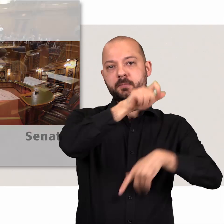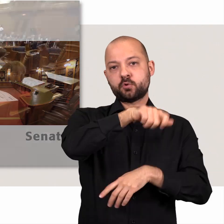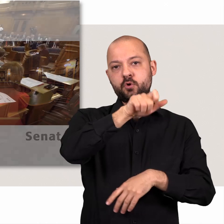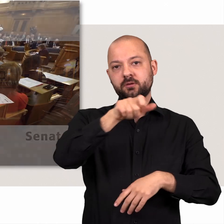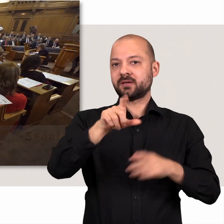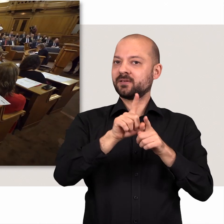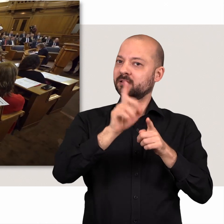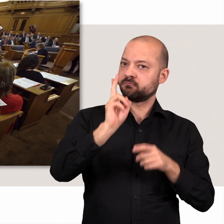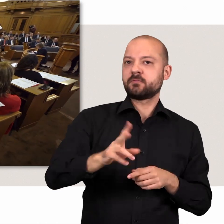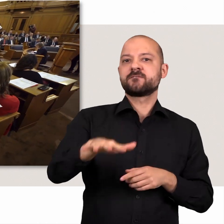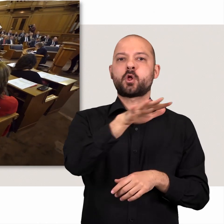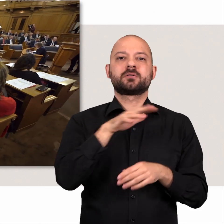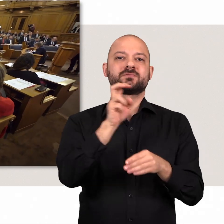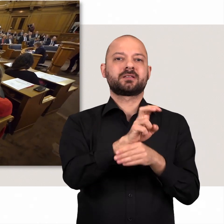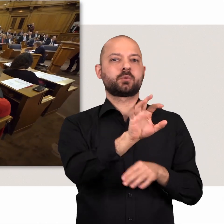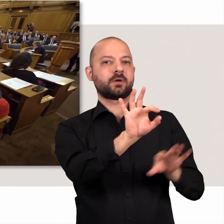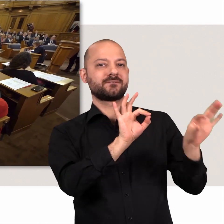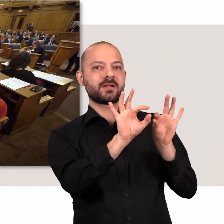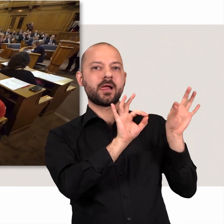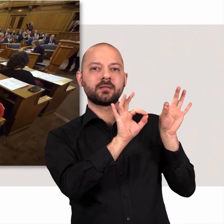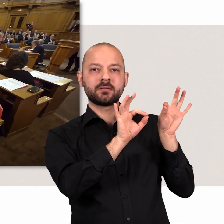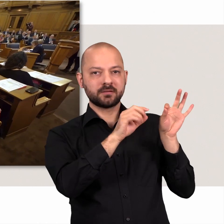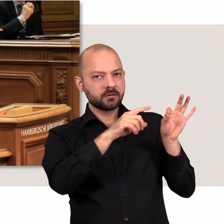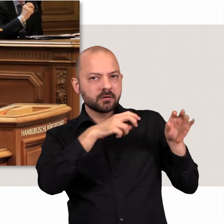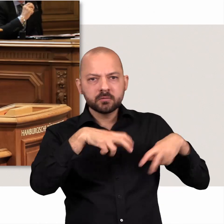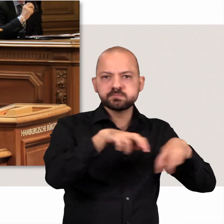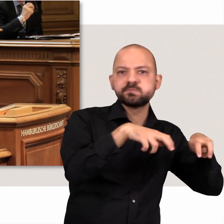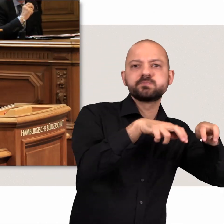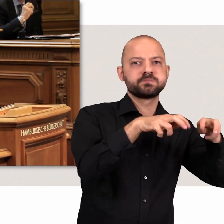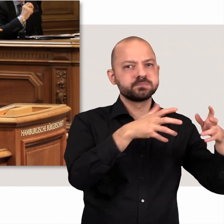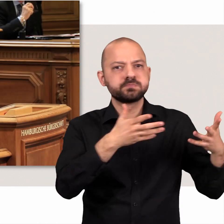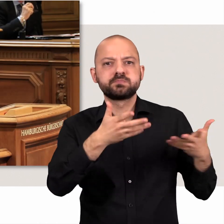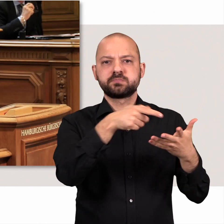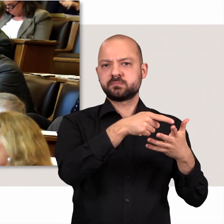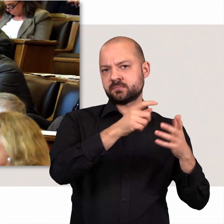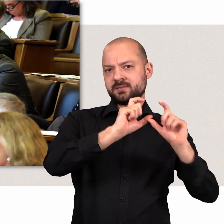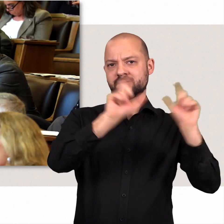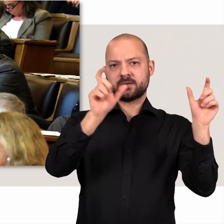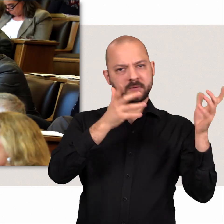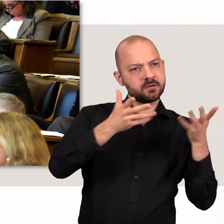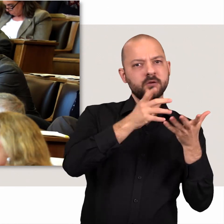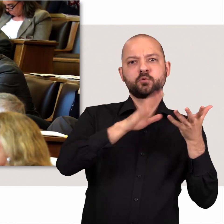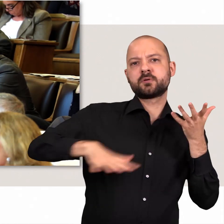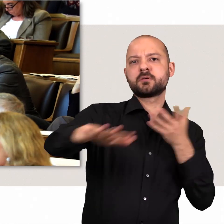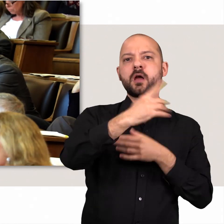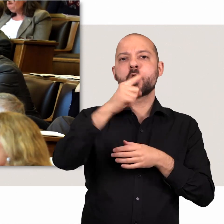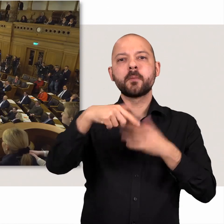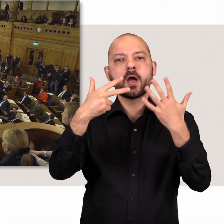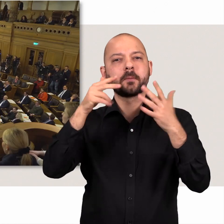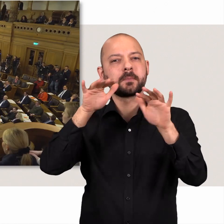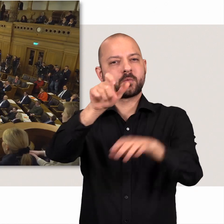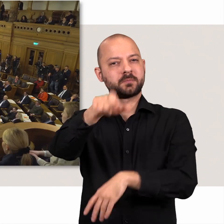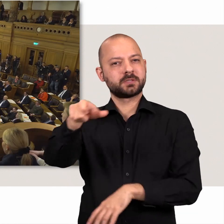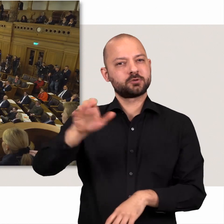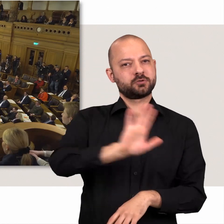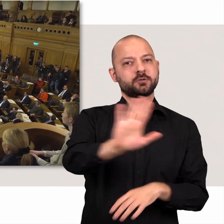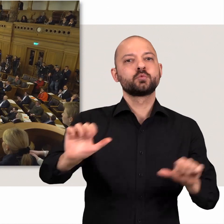121 Abgeordnete – Ihre gewählte Volksvertretung – suchen hier nach Wegen, dem Zusammenleben von 1,8 Millionen Menschen einen Rahmen zu geben.